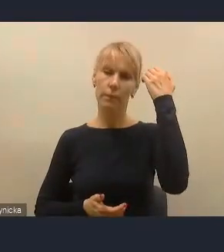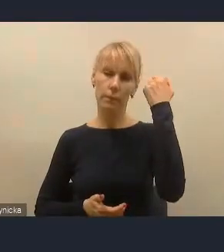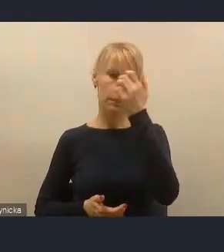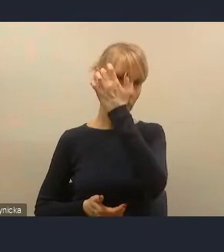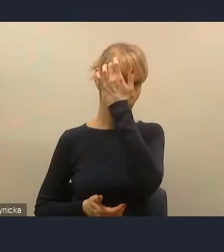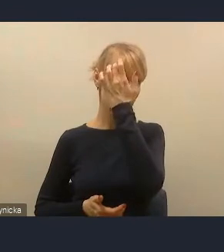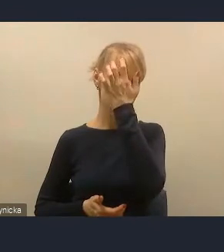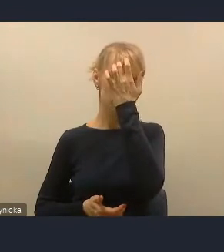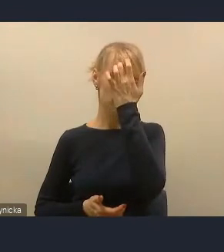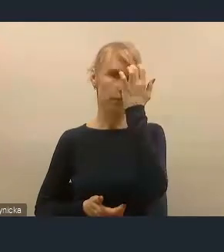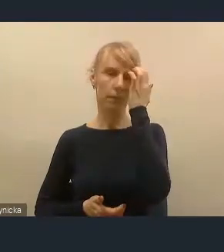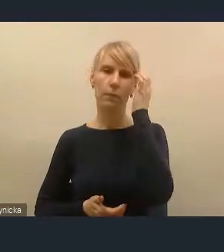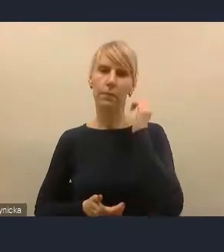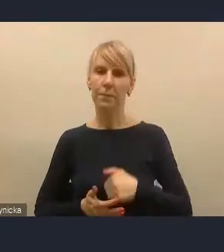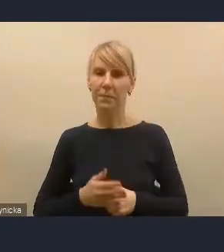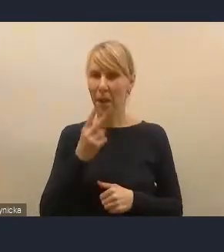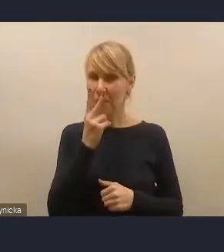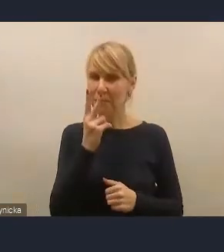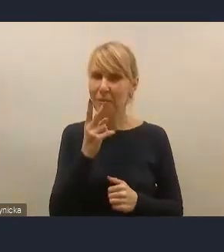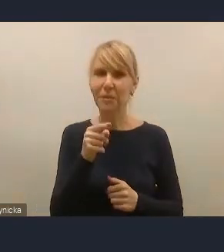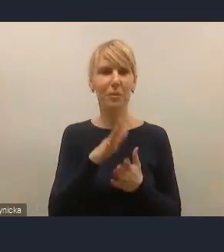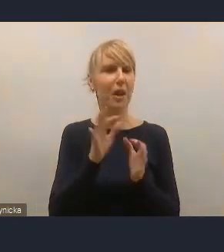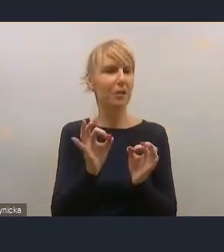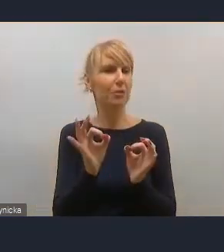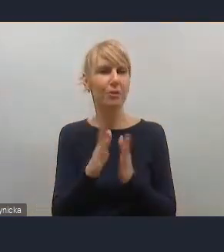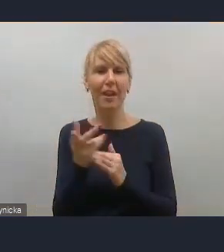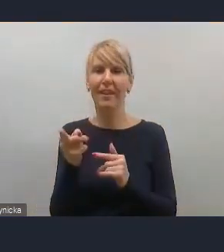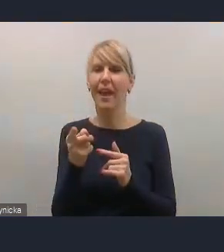Widzimy, że dzisiaj te wątki dyskusyjne